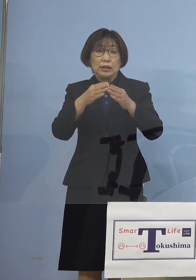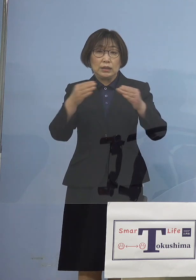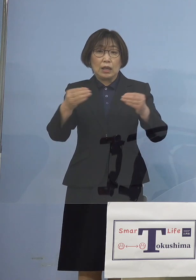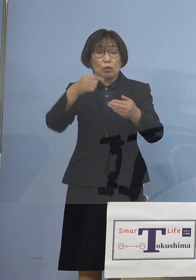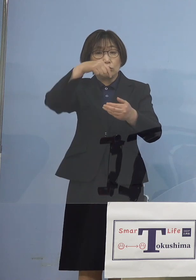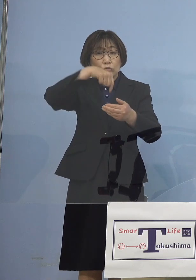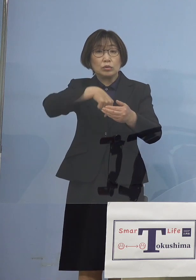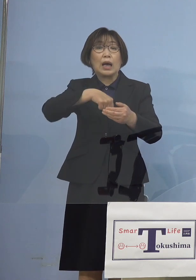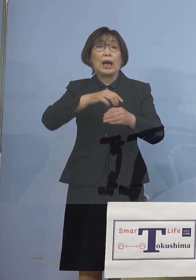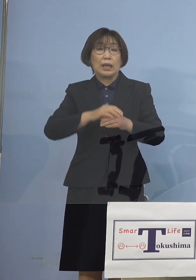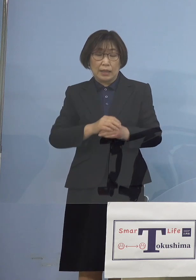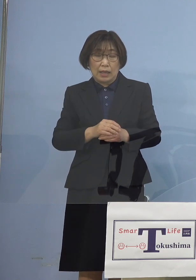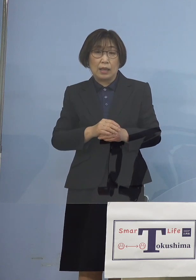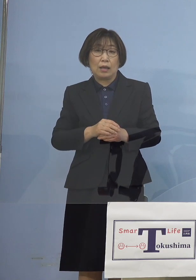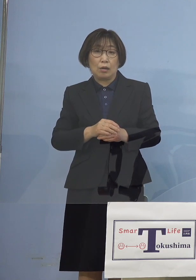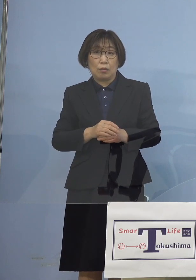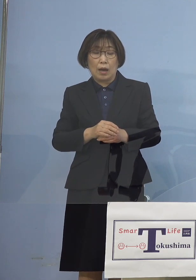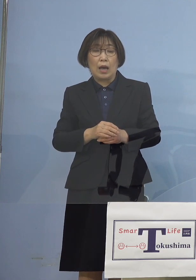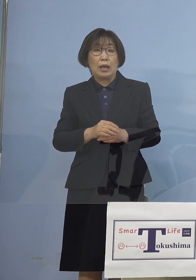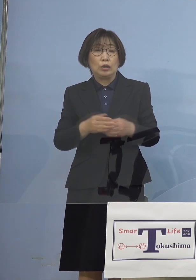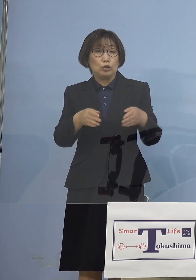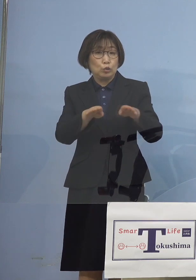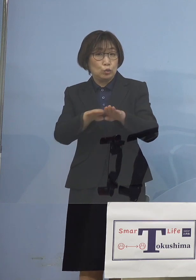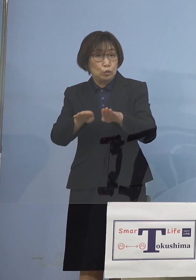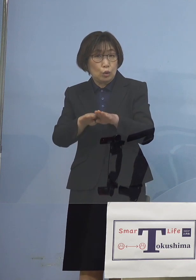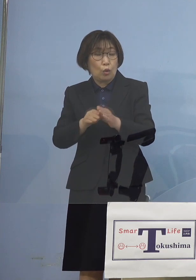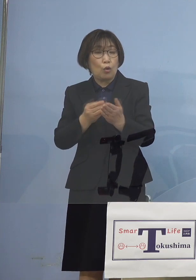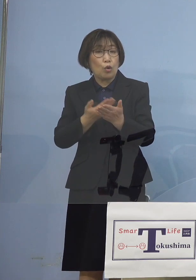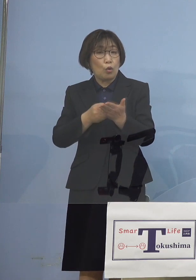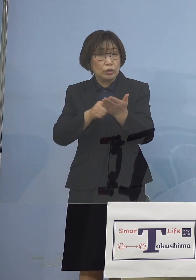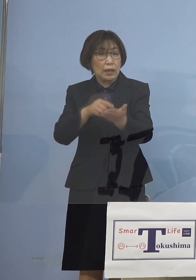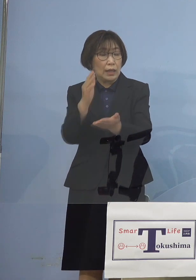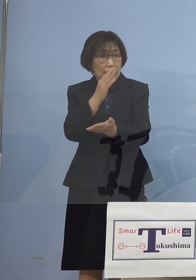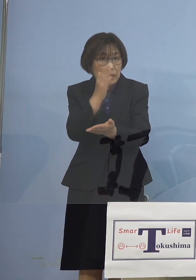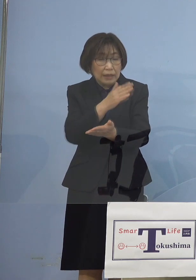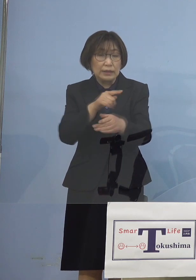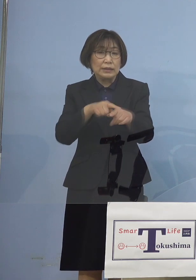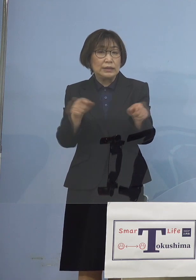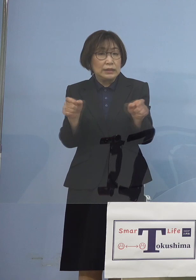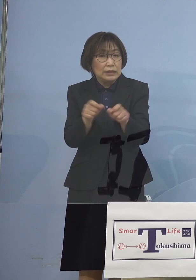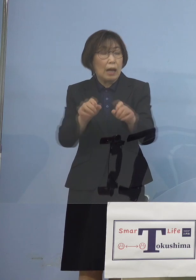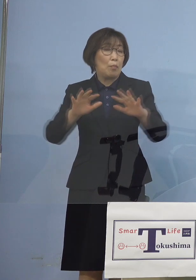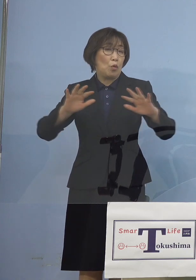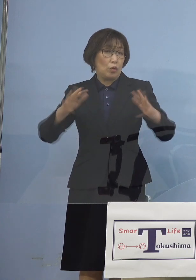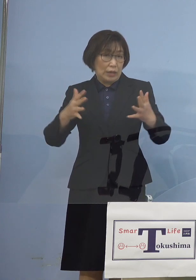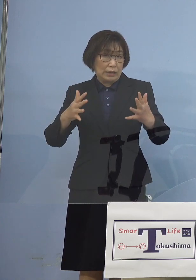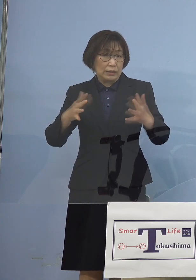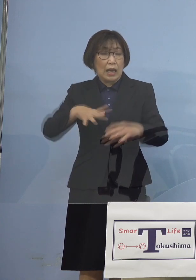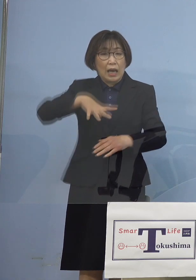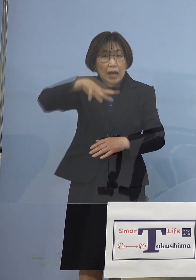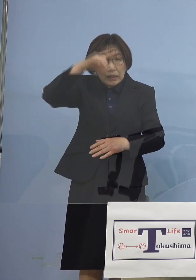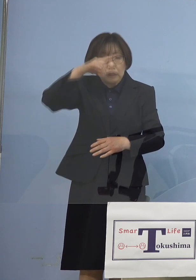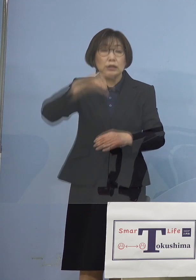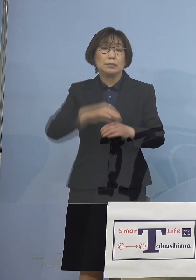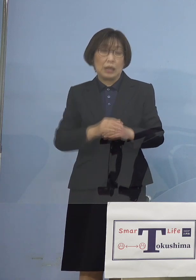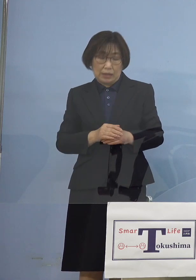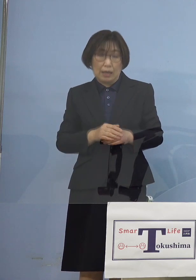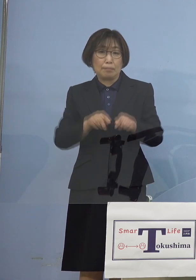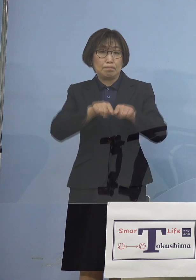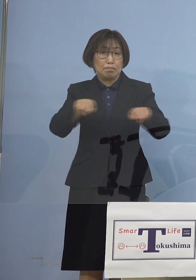時短すら出さなかった徳島において 時短をかけさせていただく それも躊躇なく 判断をさせていただく